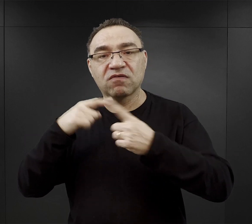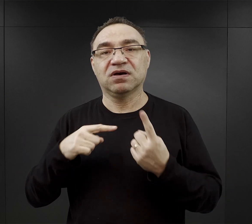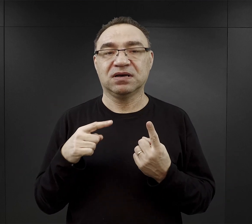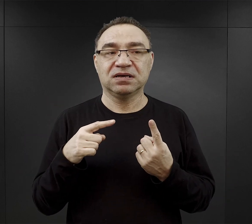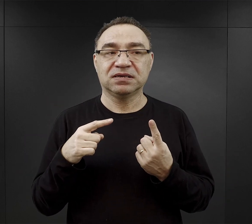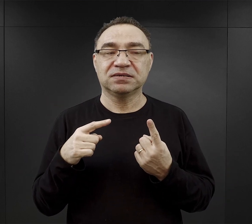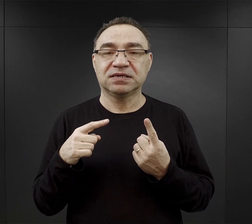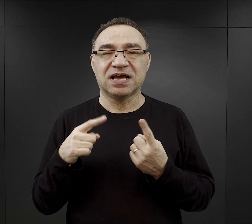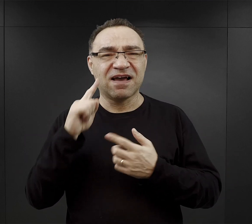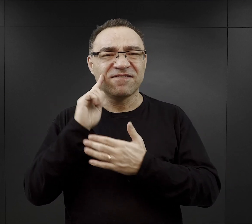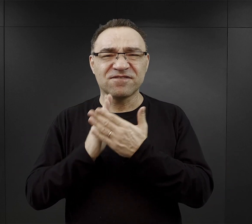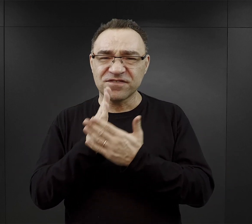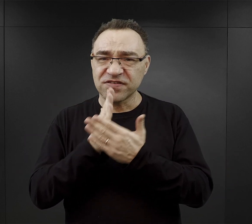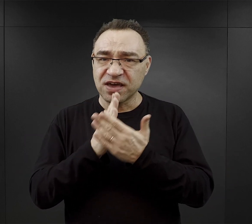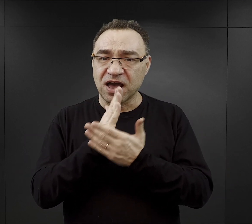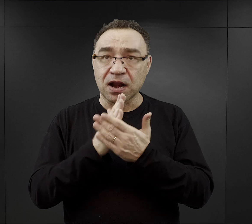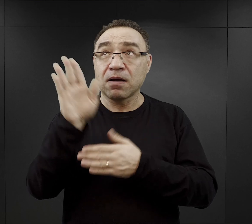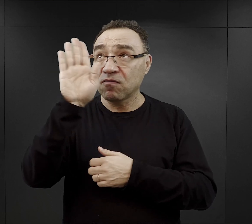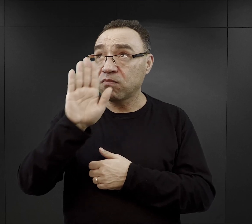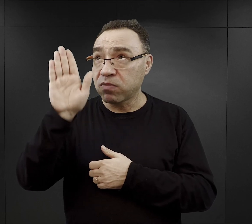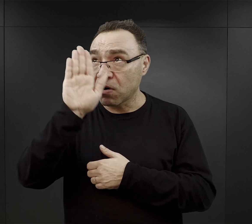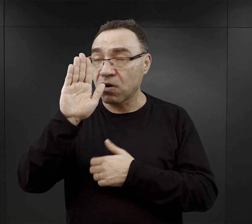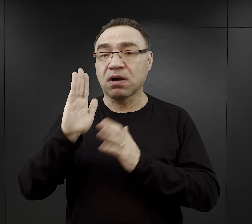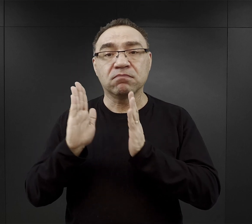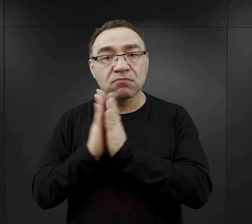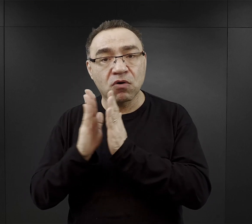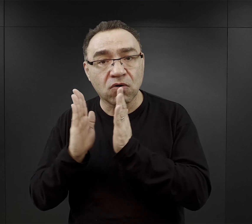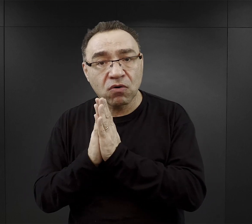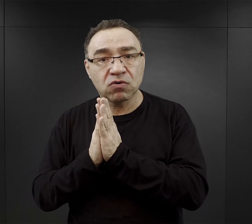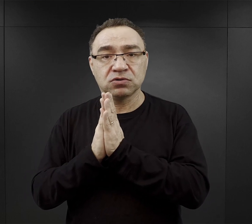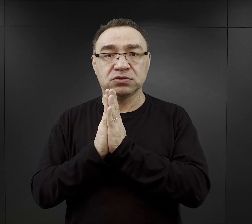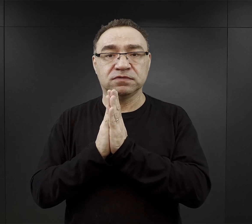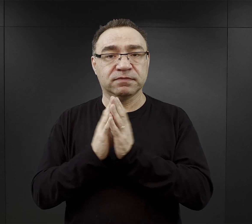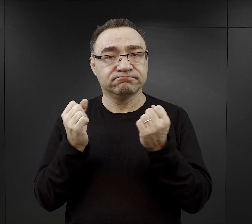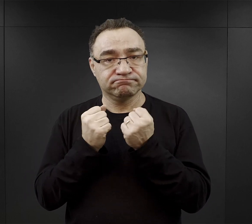że wiara w Boga, modlitwa umacniała więźniów,